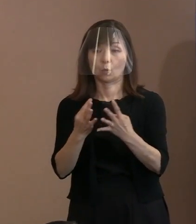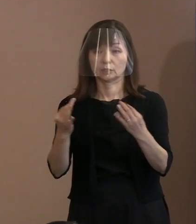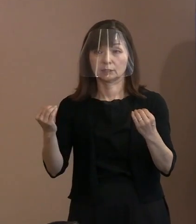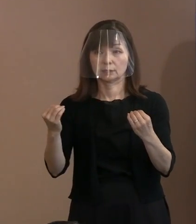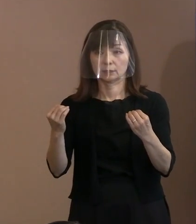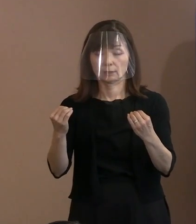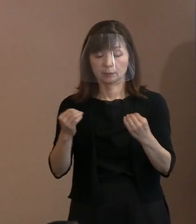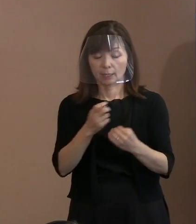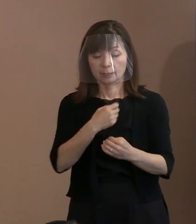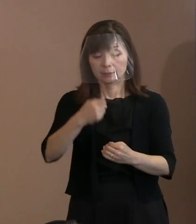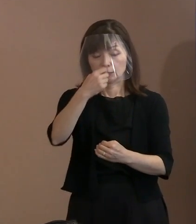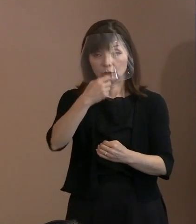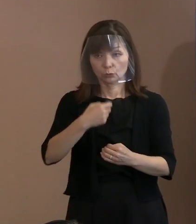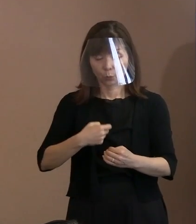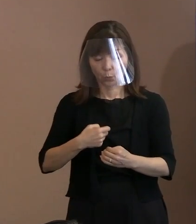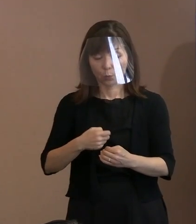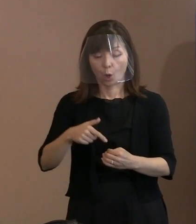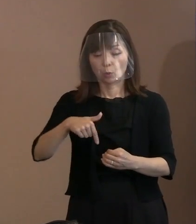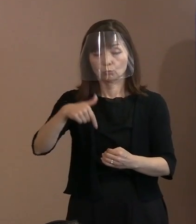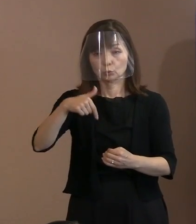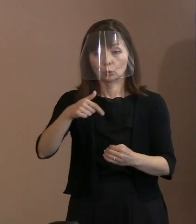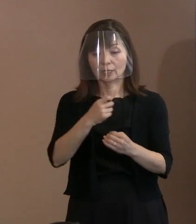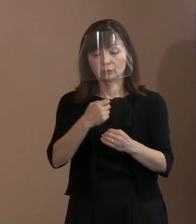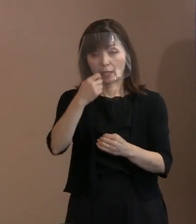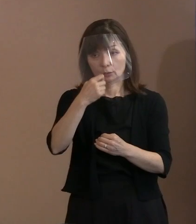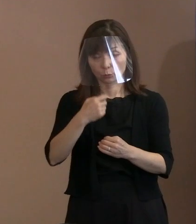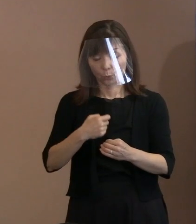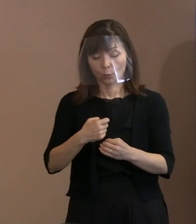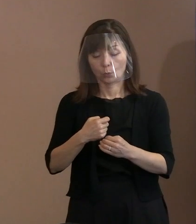プロテスタント教会とかね､ そちらの方を支持する方々が多くて､